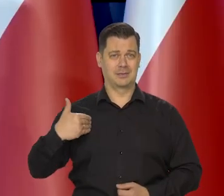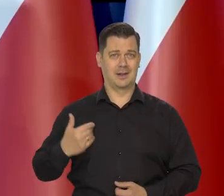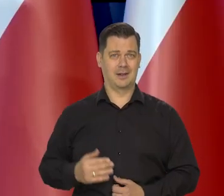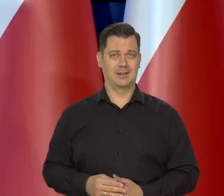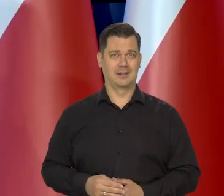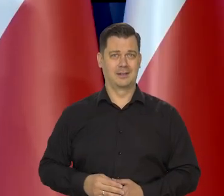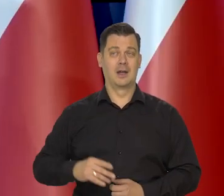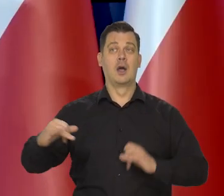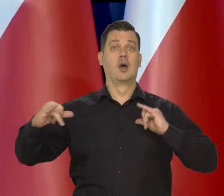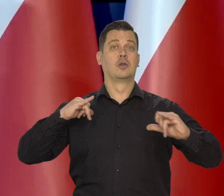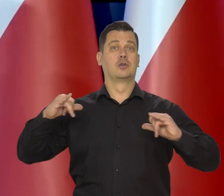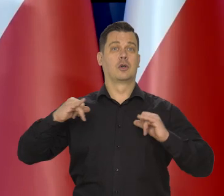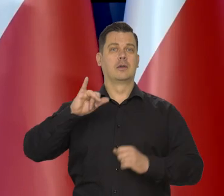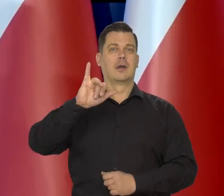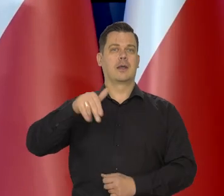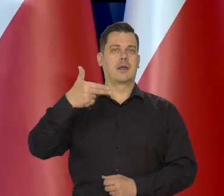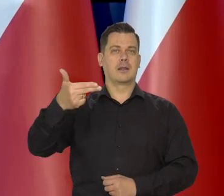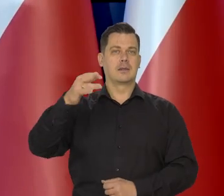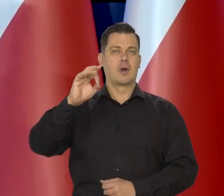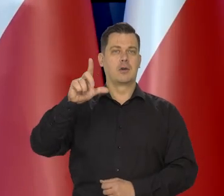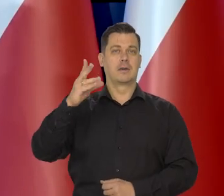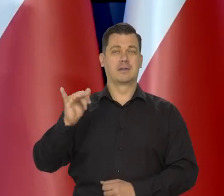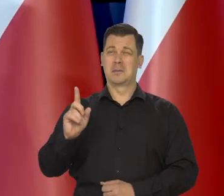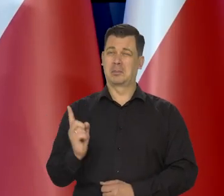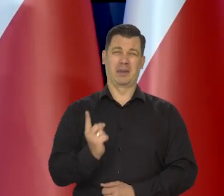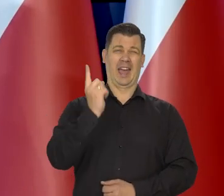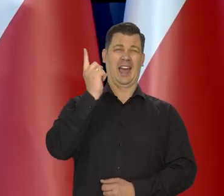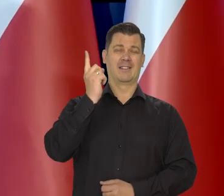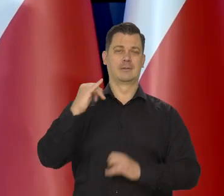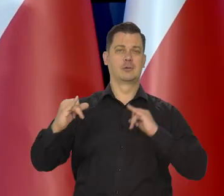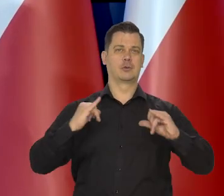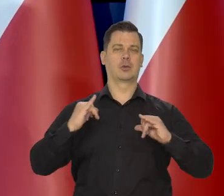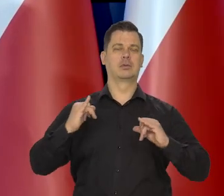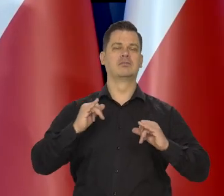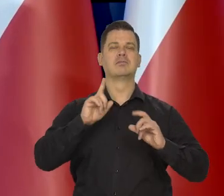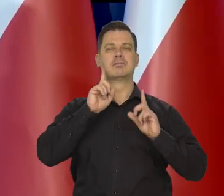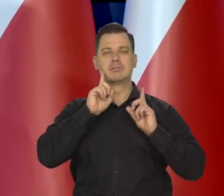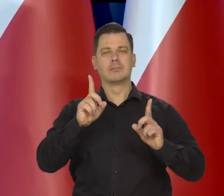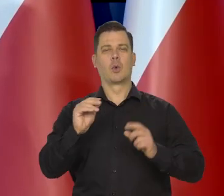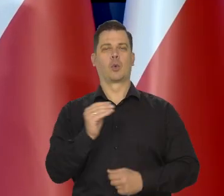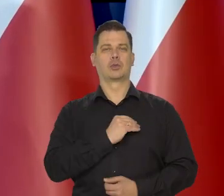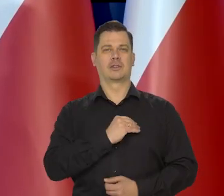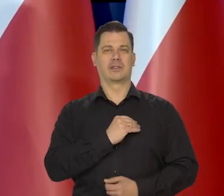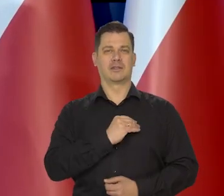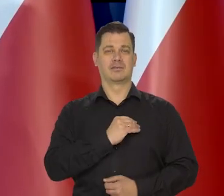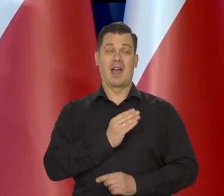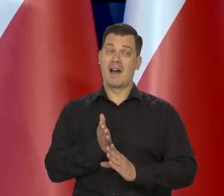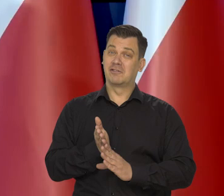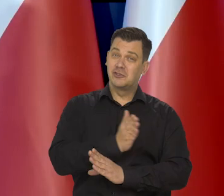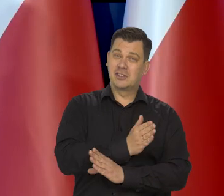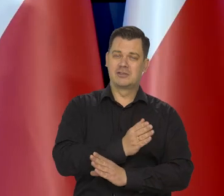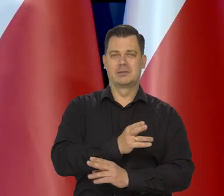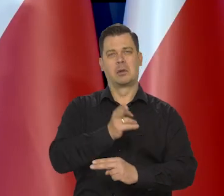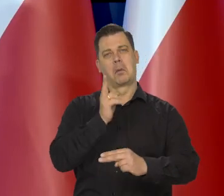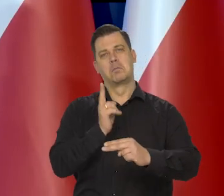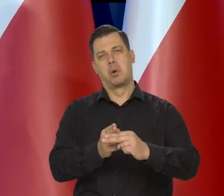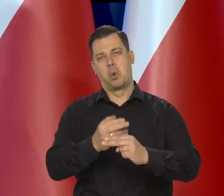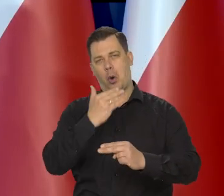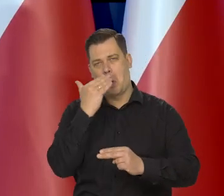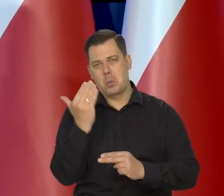Rrząd Olszewskiego był pierwszym demokratycznie ustalonym w Polsce rządem. Poprzednie rządy to były tak w połowie komuniści,